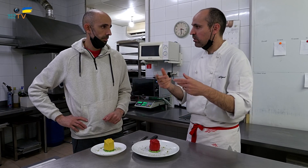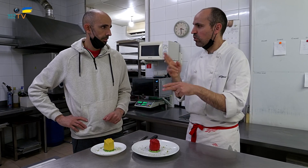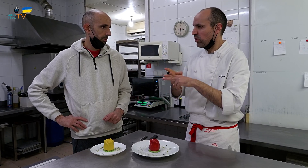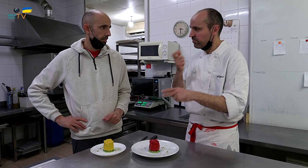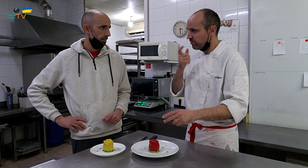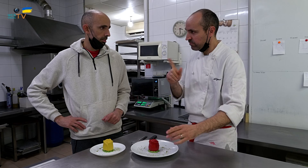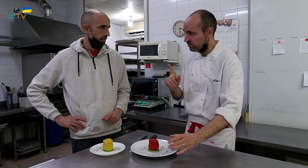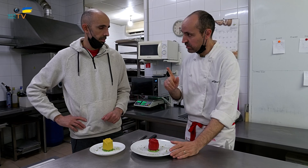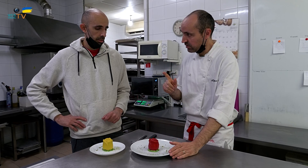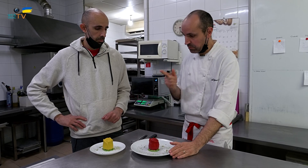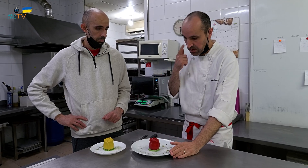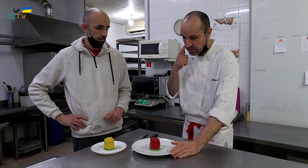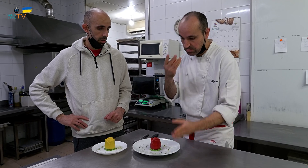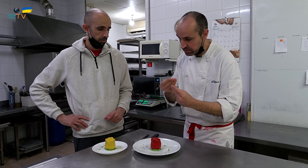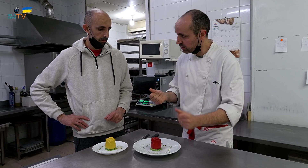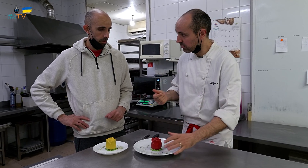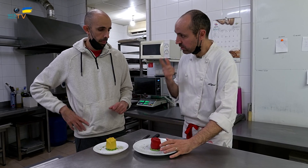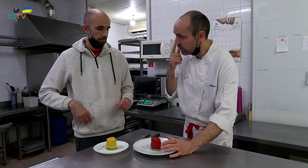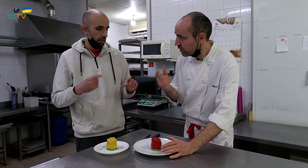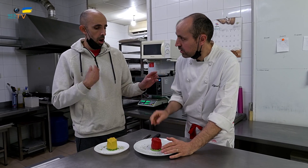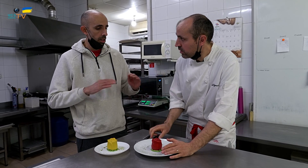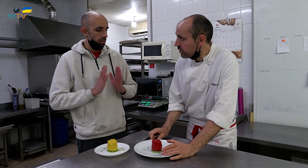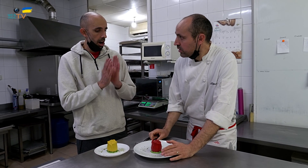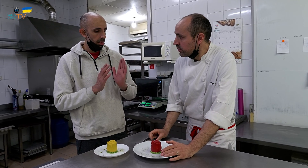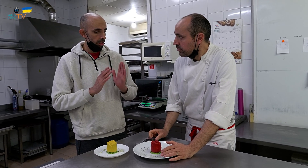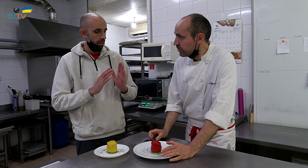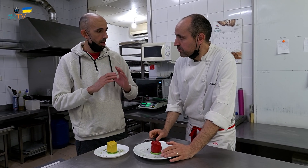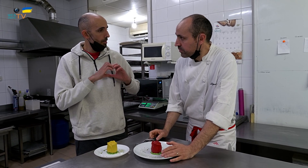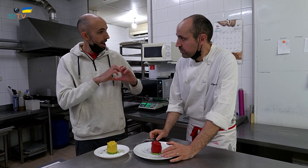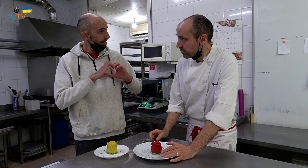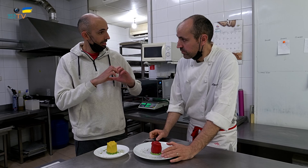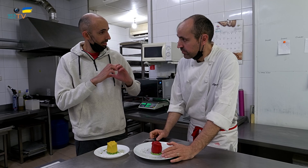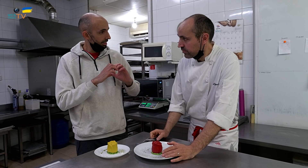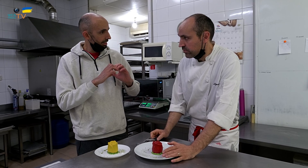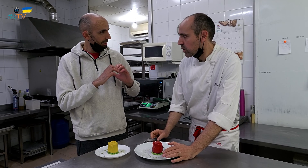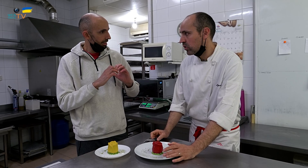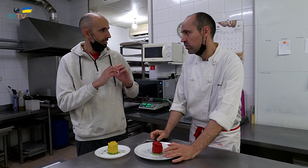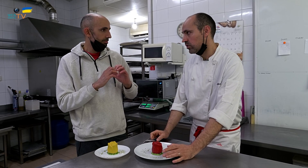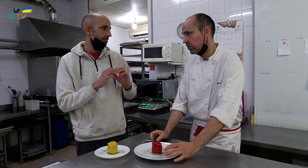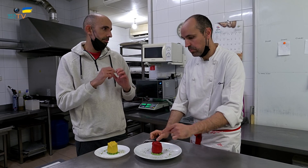duro no me gusta. Mira cómo se deshace. Es como el de San Valentín. No